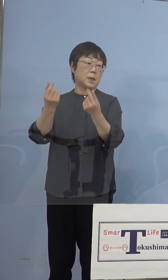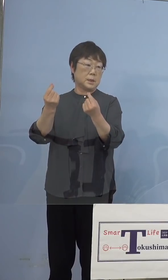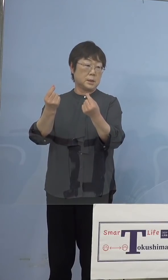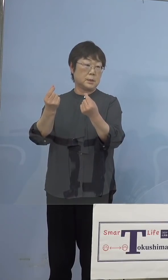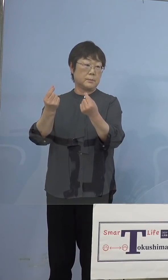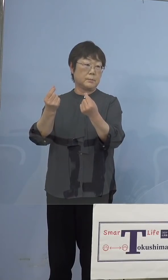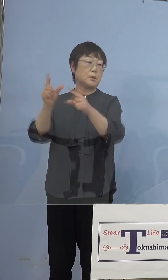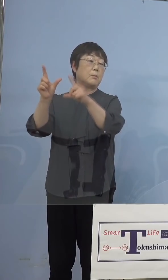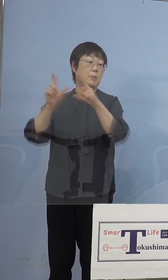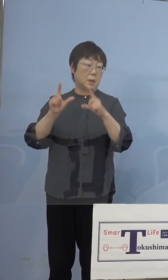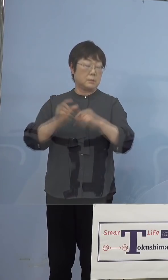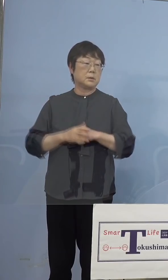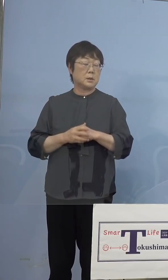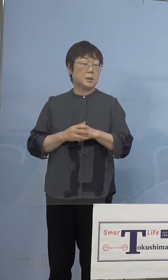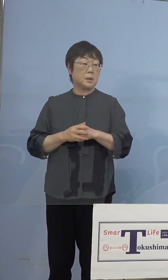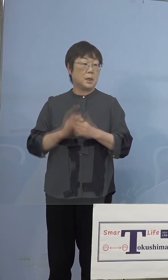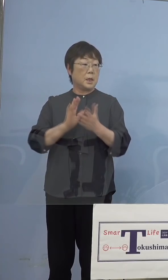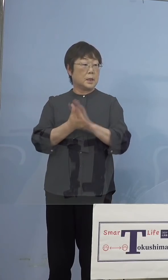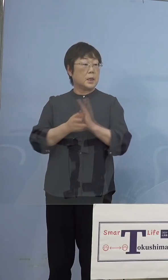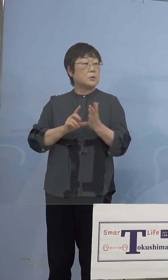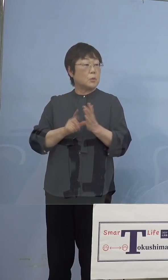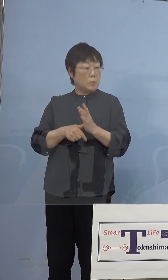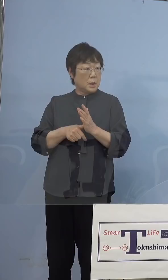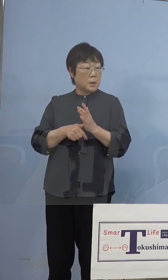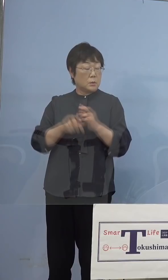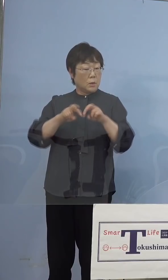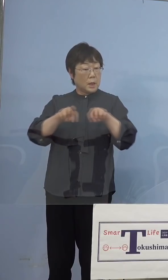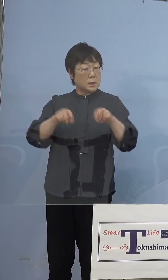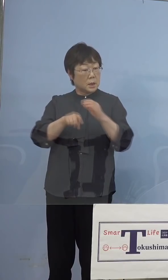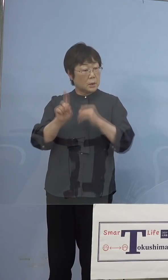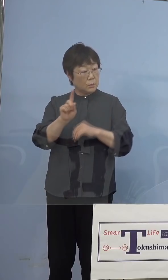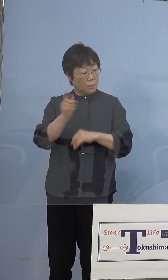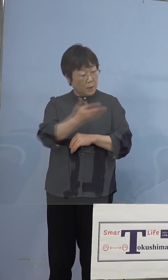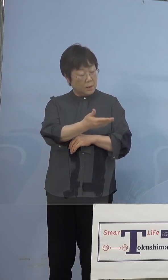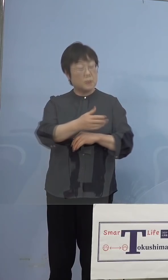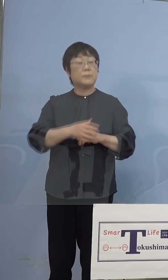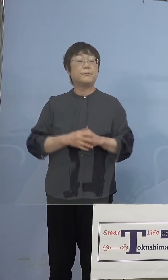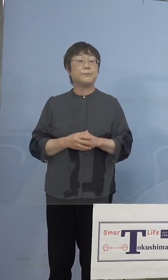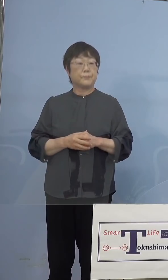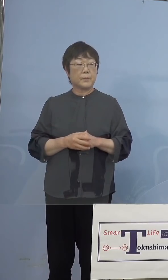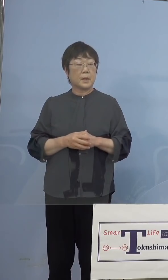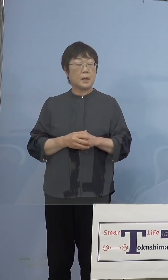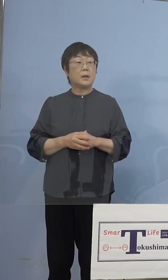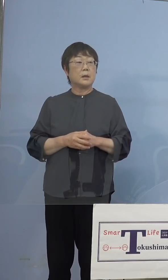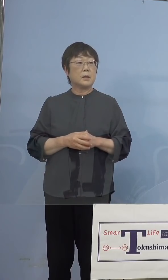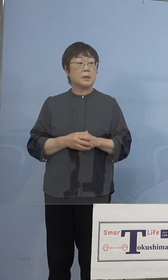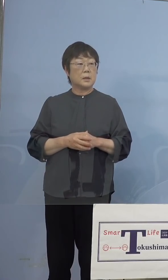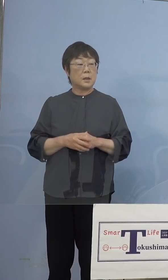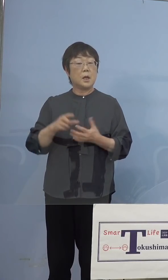（徳島新聞社） じゃあ徳島では解析はどういったことをするのですか （知事） 解析というのはスクリーニングですね （徳島新聞社） スクリーニング検査のことですか